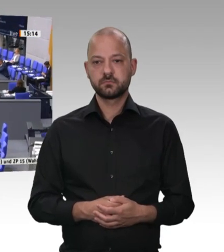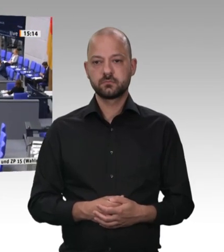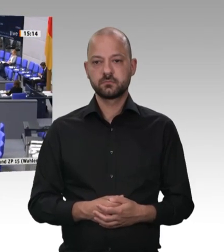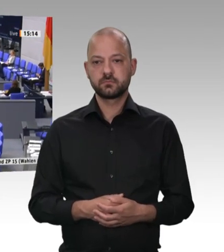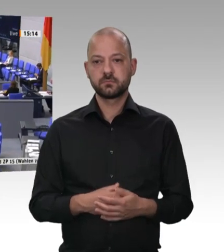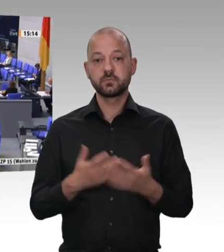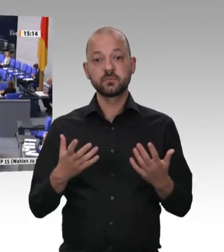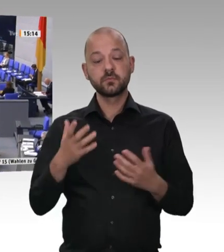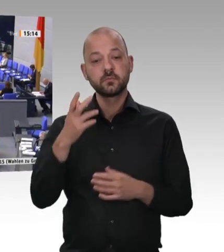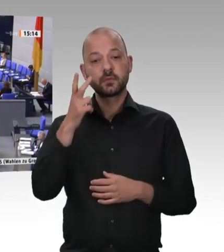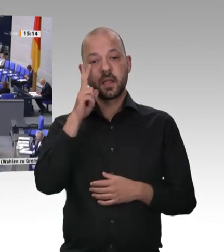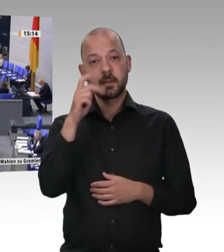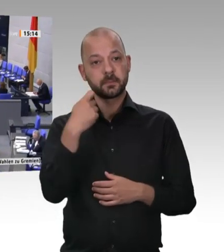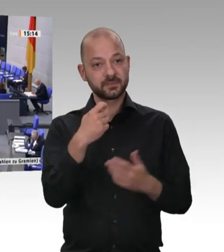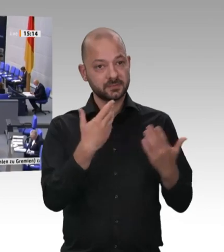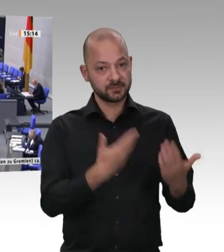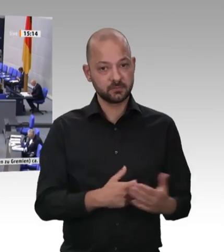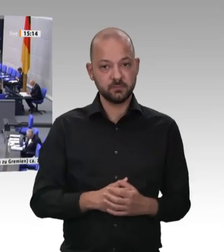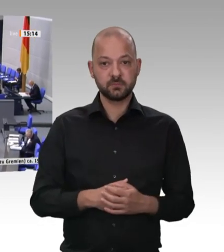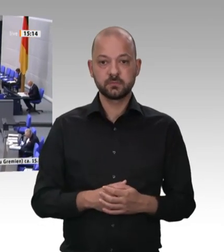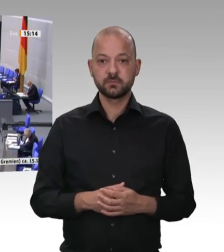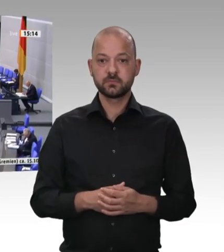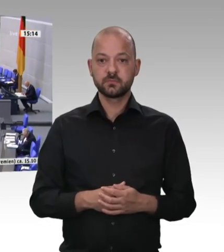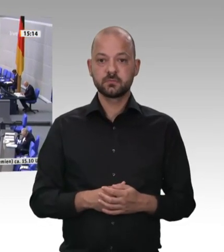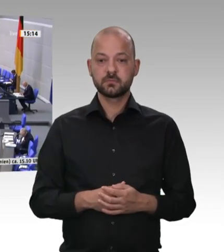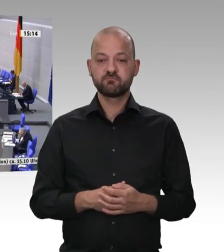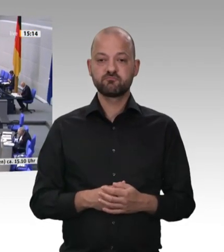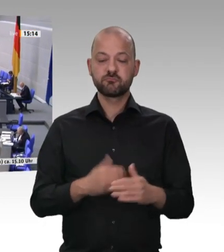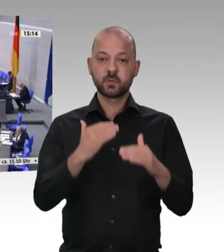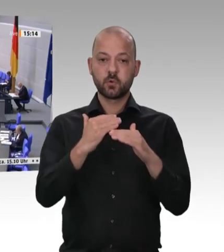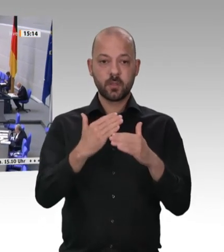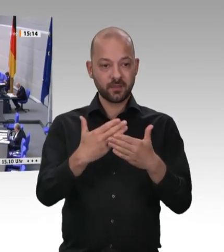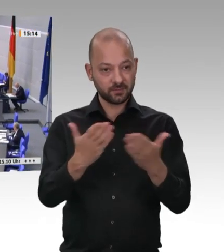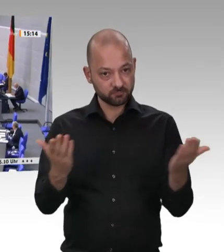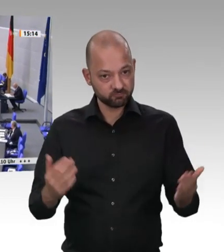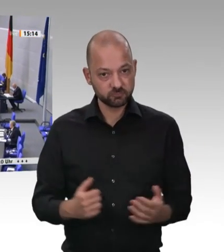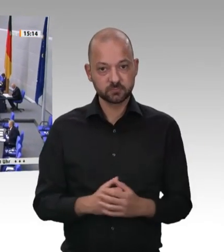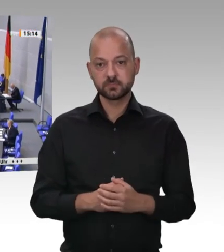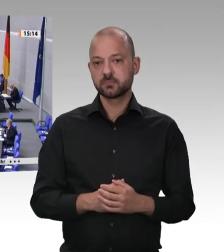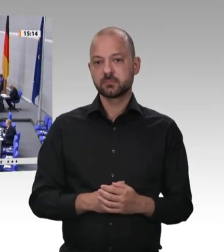hätte man in diesem Bereich noch nie etwas gemacht. Ich bin sehr stolz darauf, dass wir auf Initiative unseres damaligen Kollegen Karl Schiewerling, damals Vorsitzender